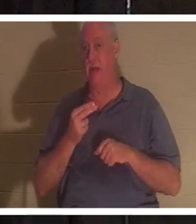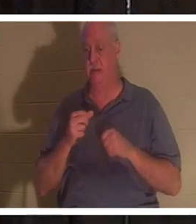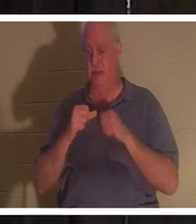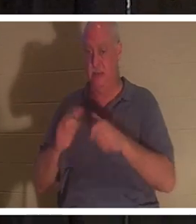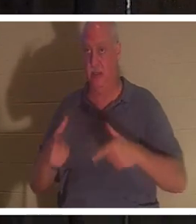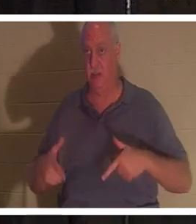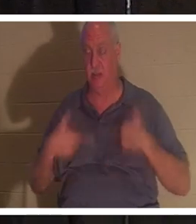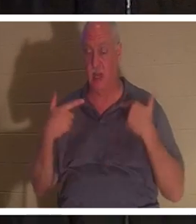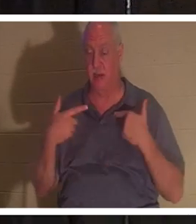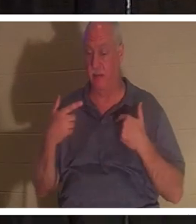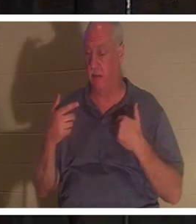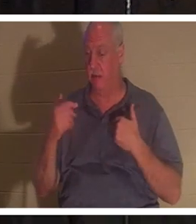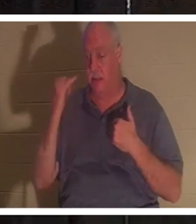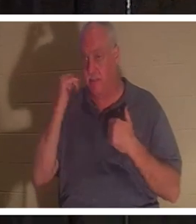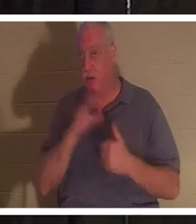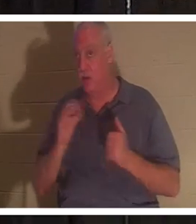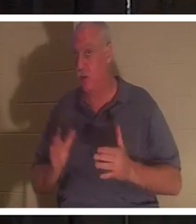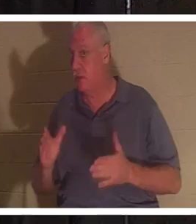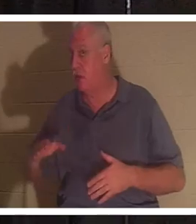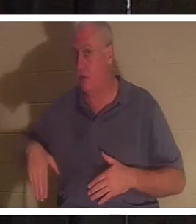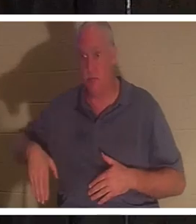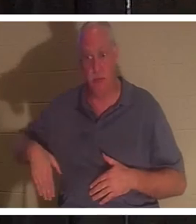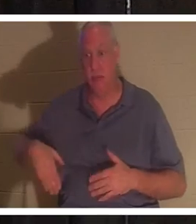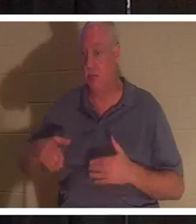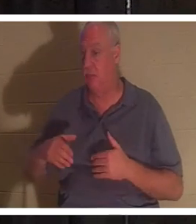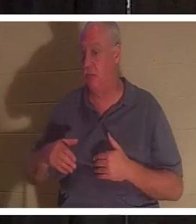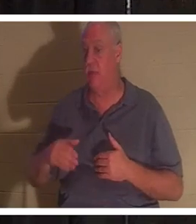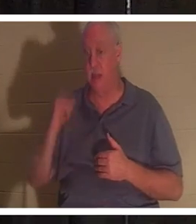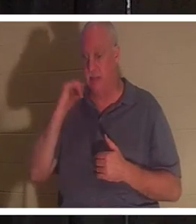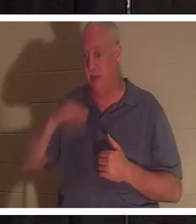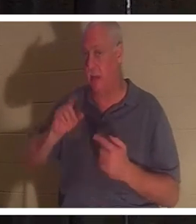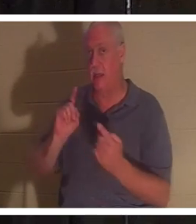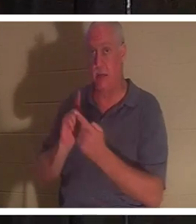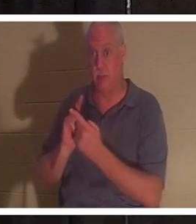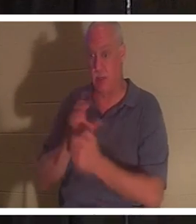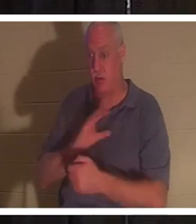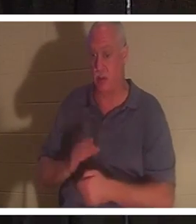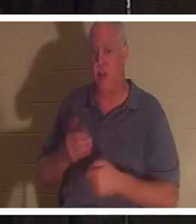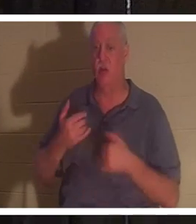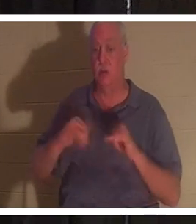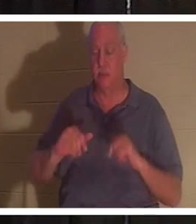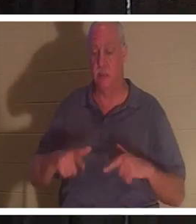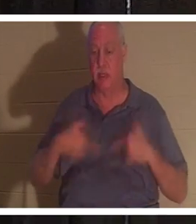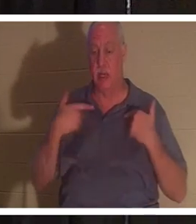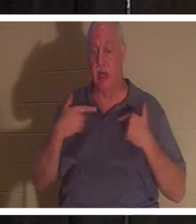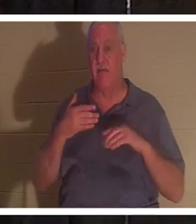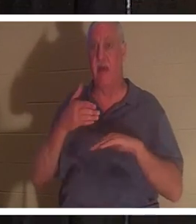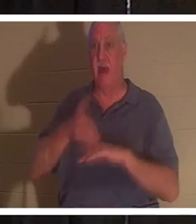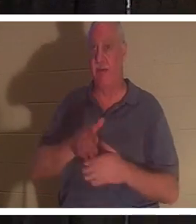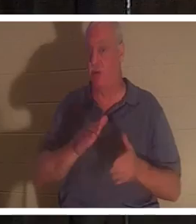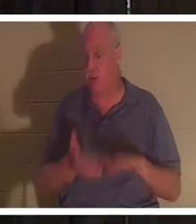oder nicht. Wenn Sie Christus noch nicht kennengelernt haben, werden Sie nach dem Tod noch am Leben sein. Dein Körper wird